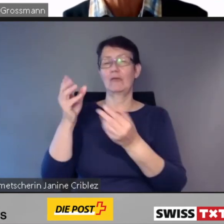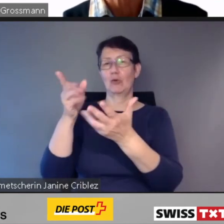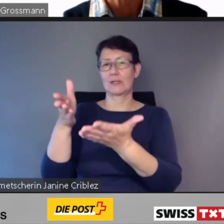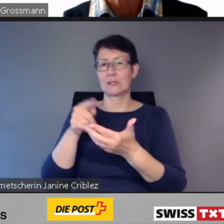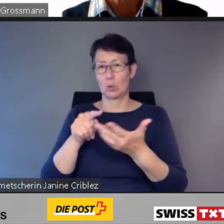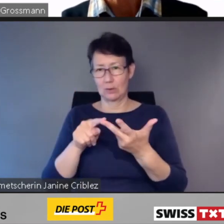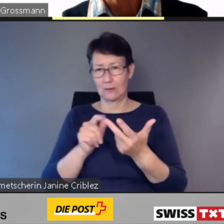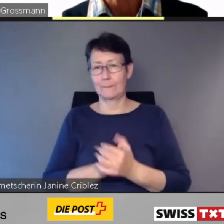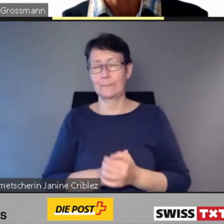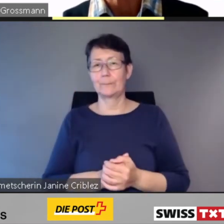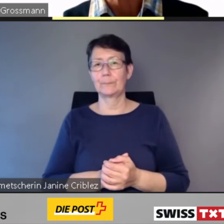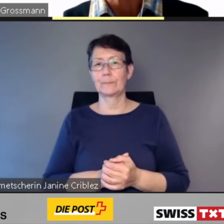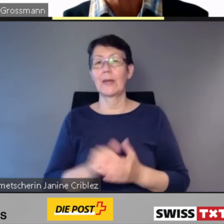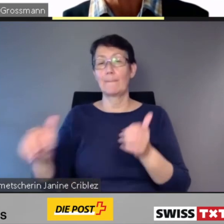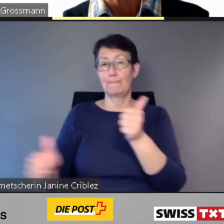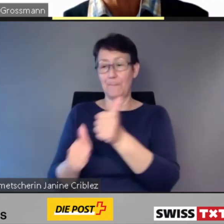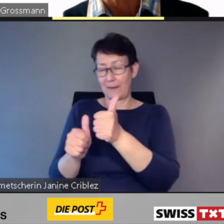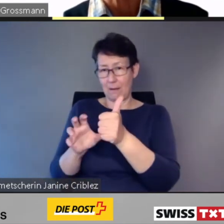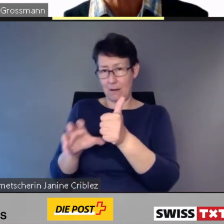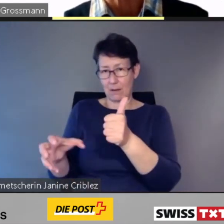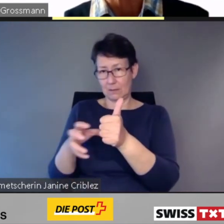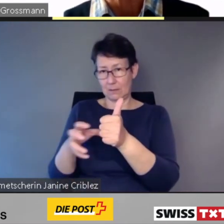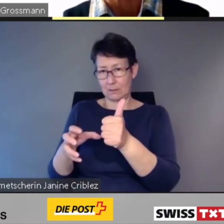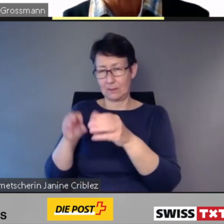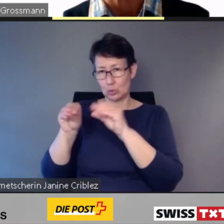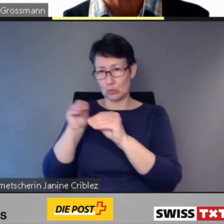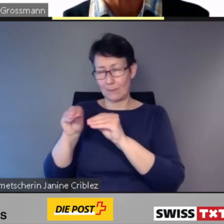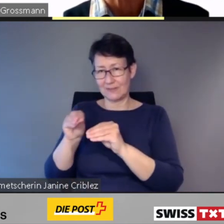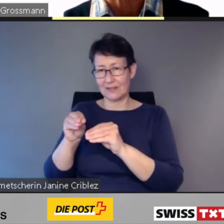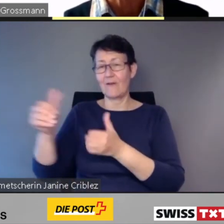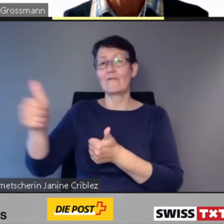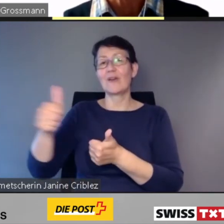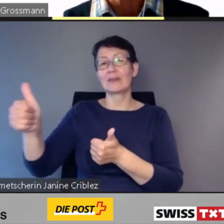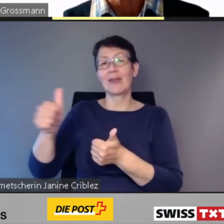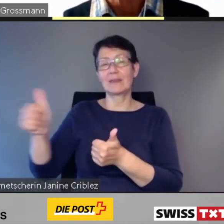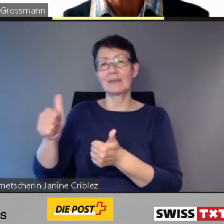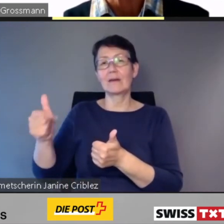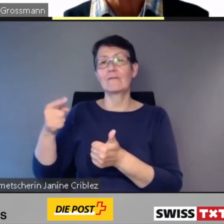Der Beirat setzt sich zusammen aus Vertretern der Fachstelle inclusion handicap,